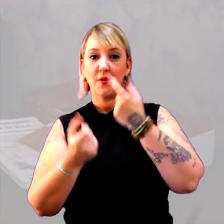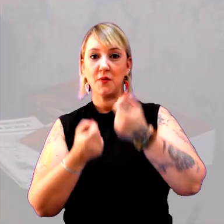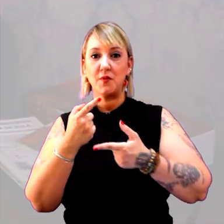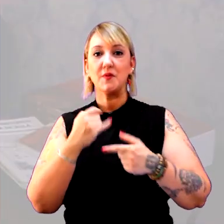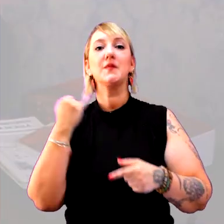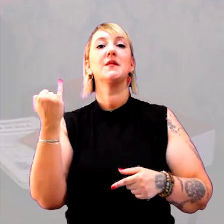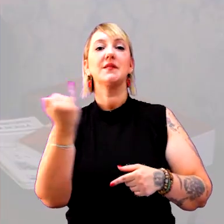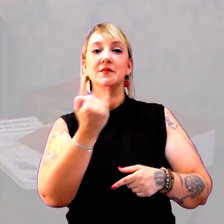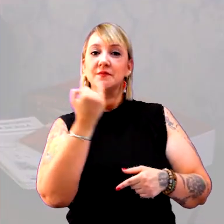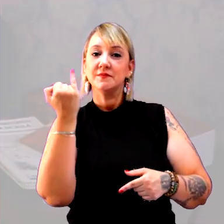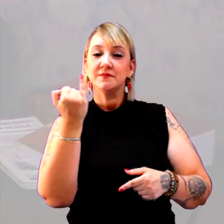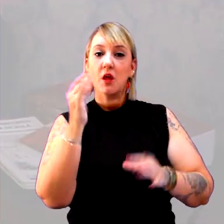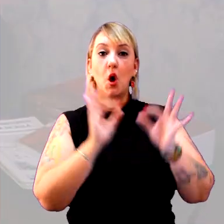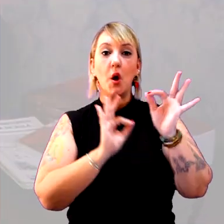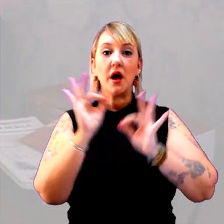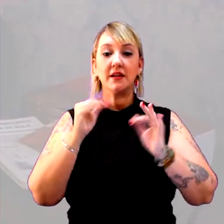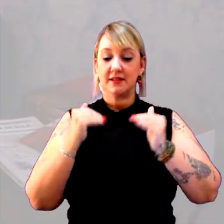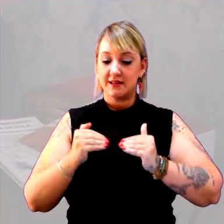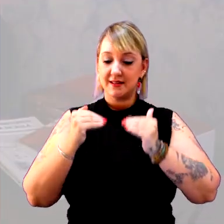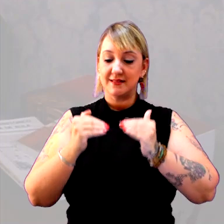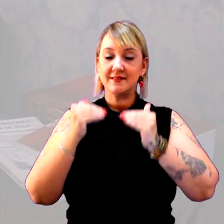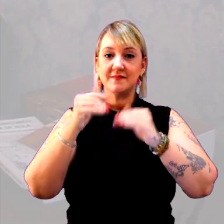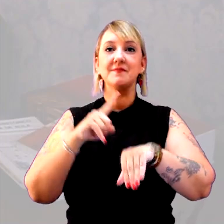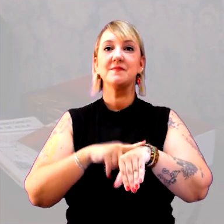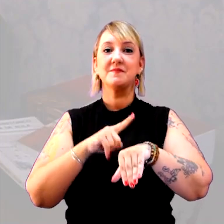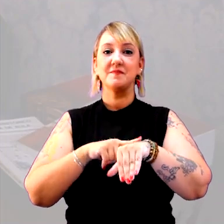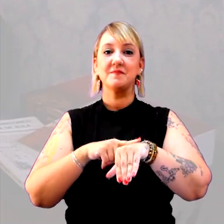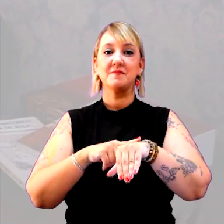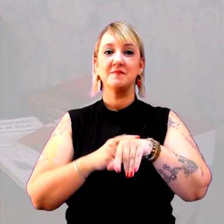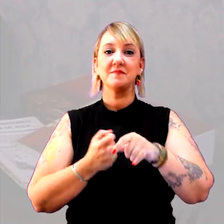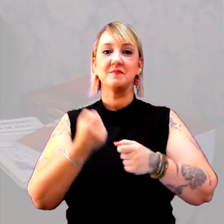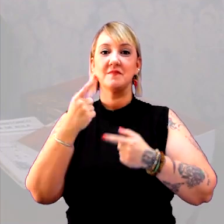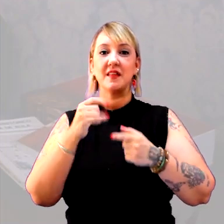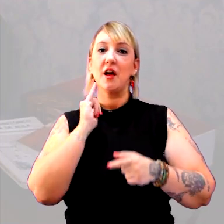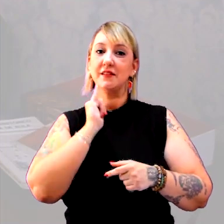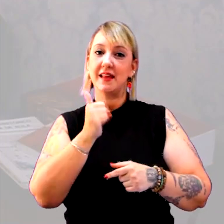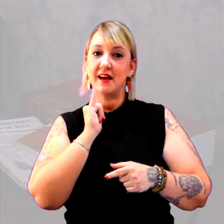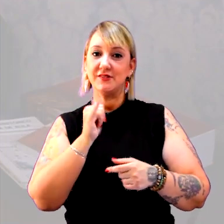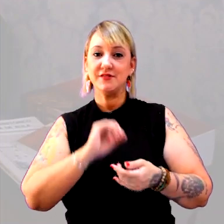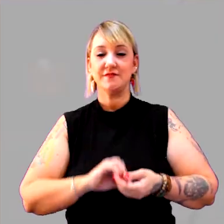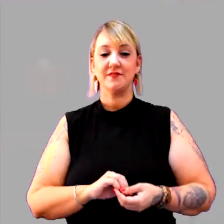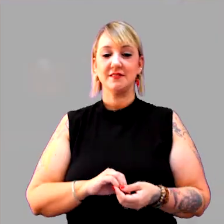A importância da ordenação do tempo em algumas narrativas.